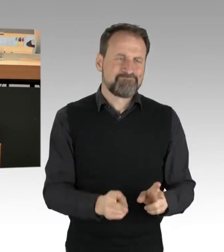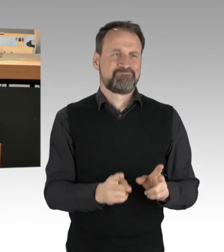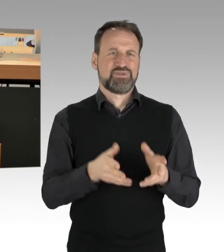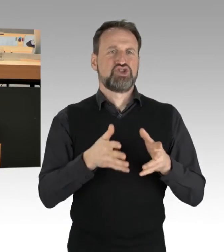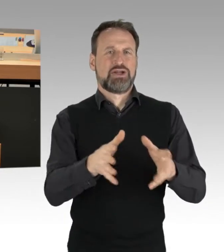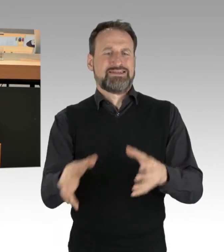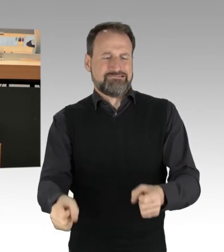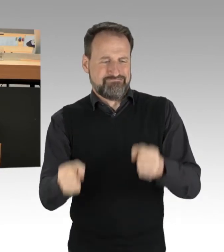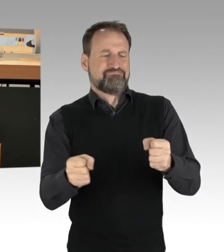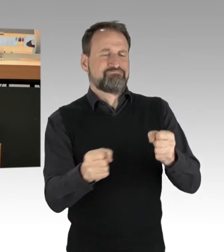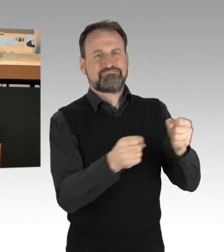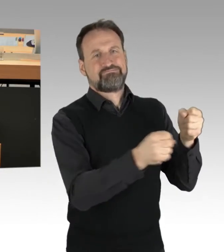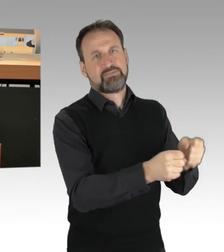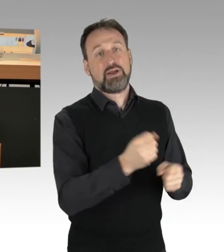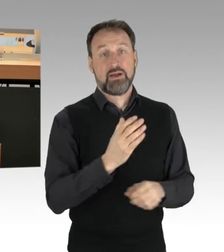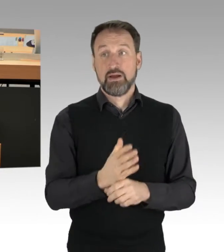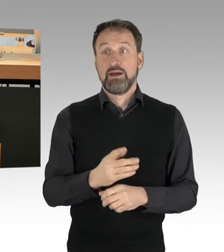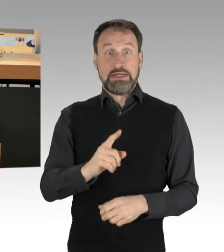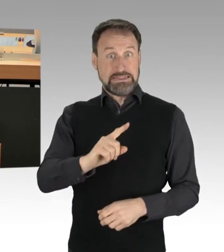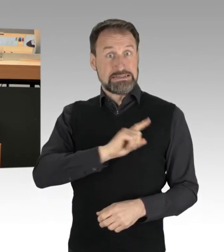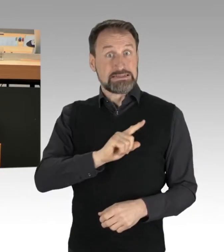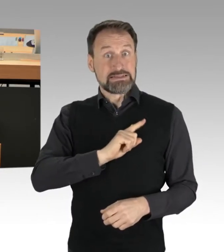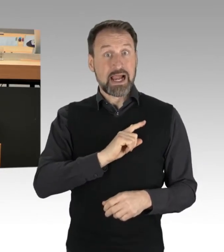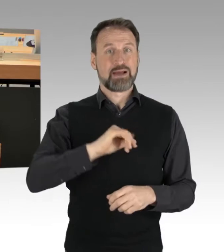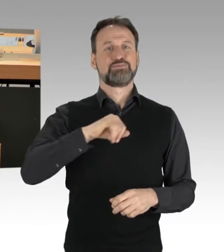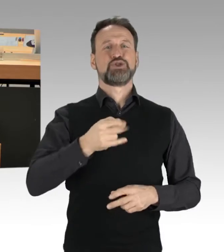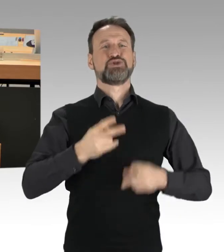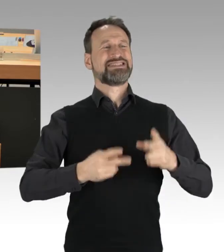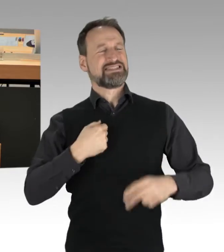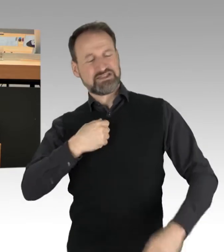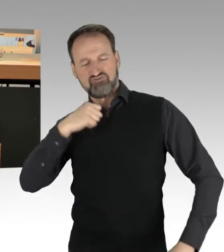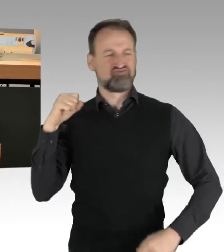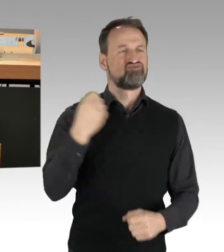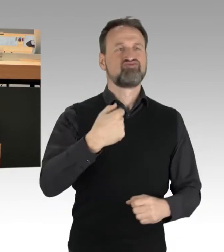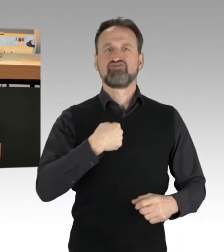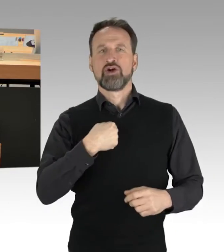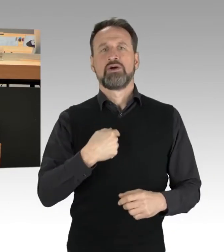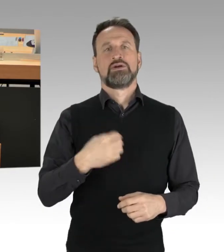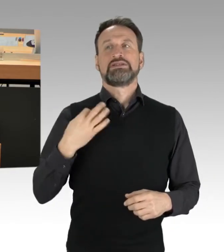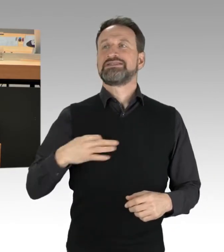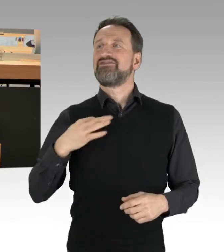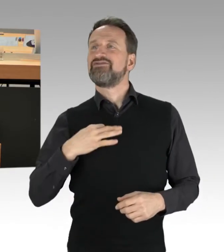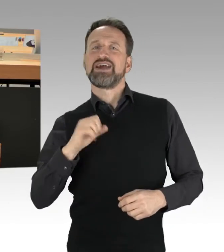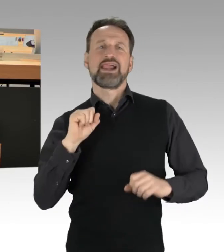Selbstjustiz ist eine falsch verstandene Zivilcourage, das geht nicht. (Applaus)